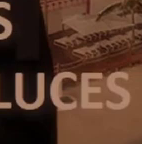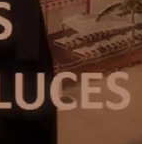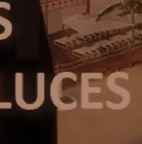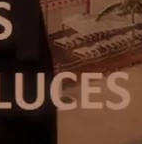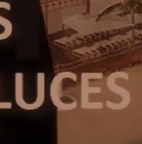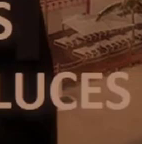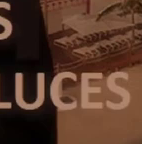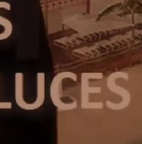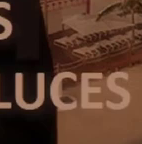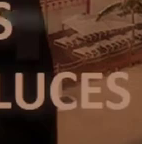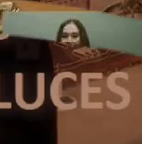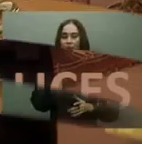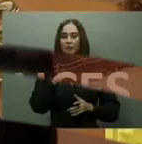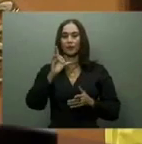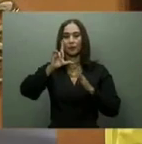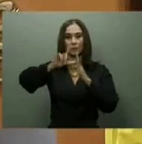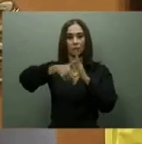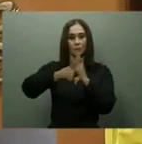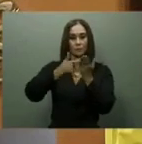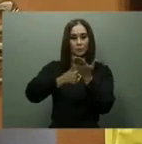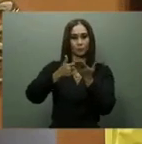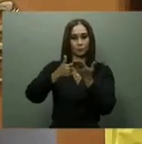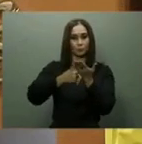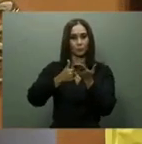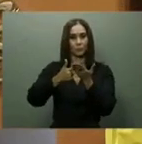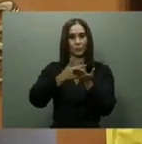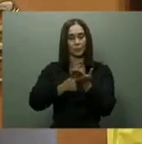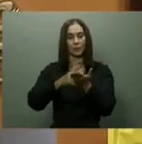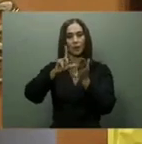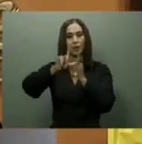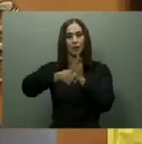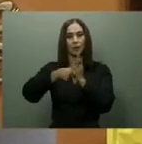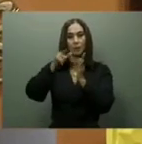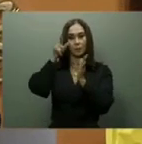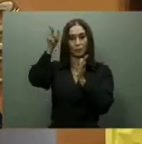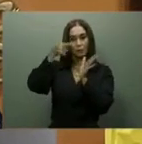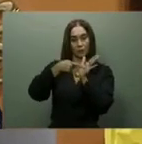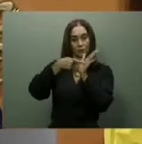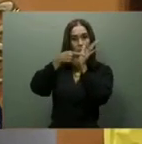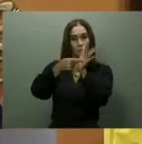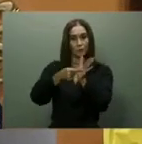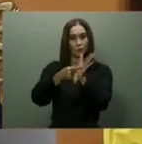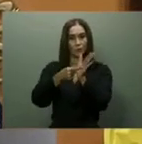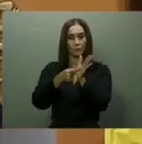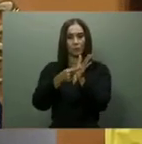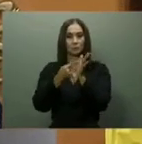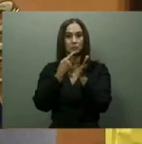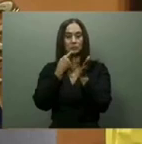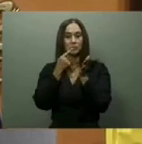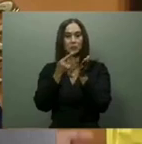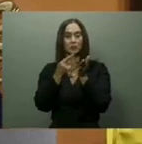Centro de convenciones. Asimismo, el mandatario anunció que estaba en diseño el Centro de Convenciones de Santo